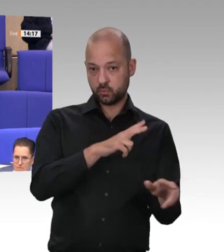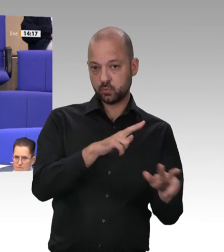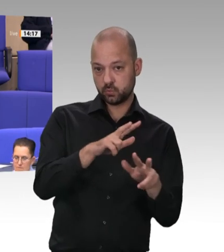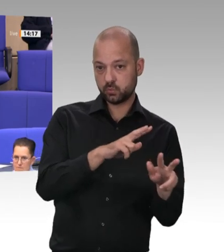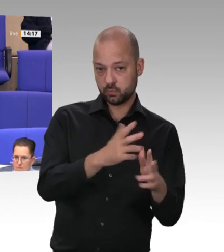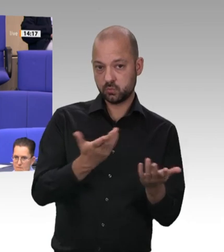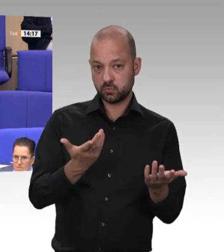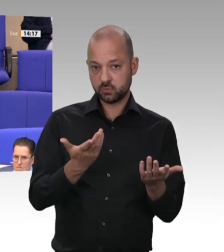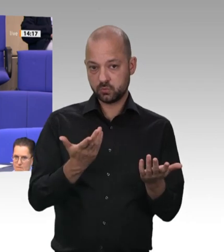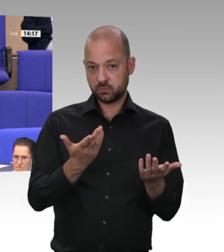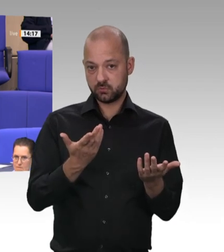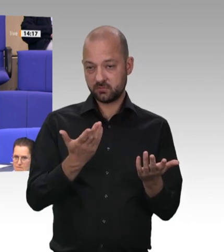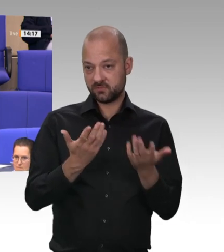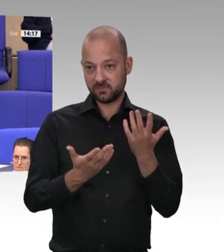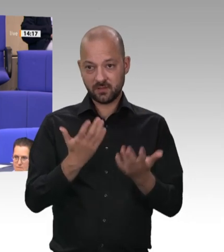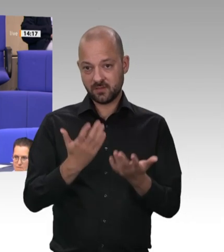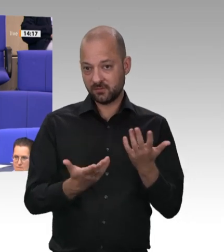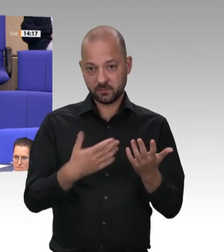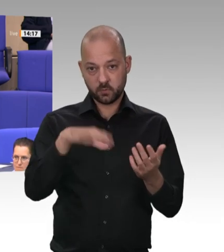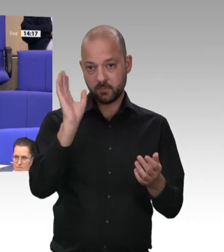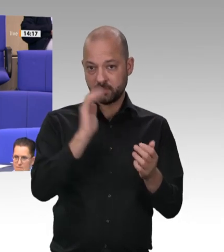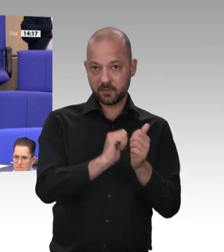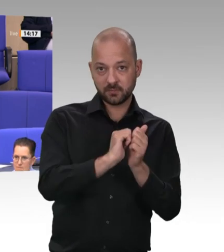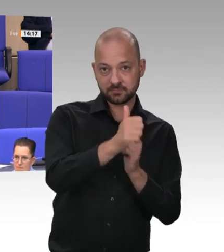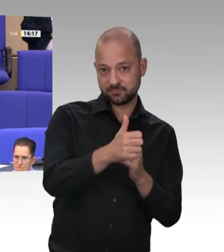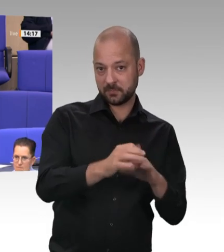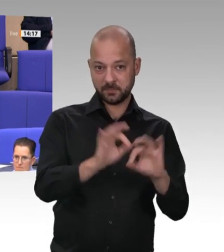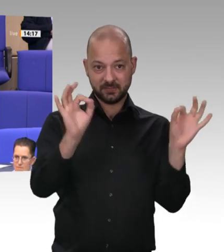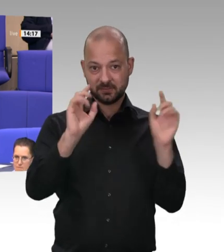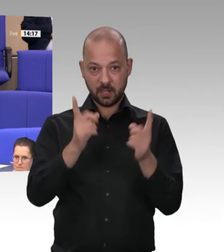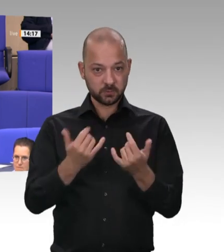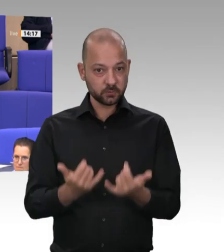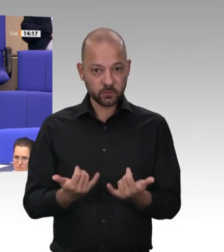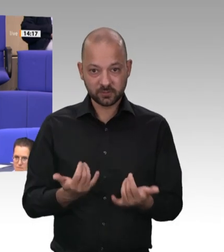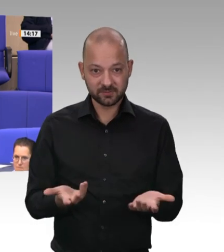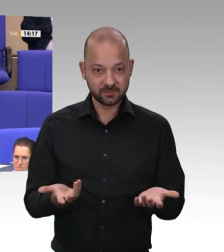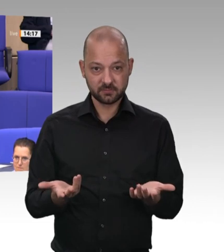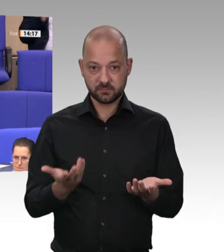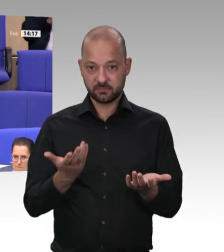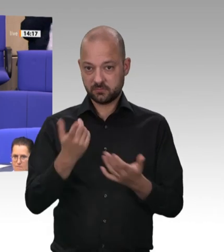dann das, was jetzt in der Fleischindustrie passiert, nicht mehr hätte passieren können, wenn man das früher geregelt hätte?